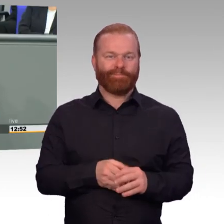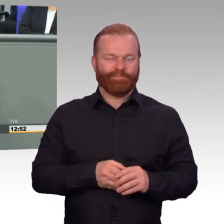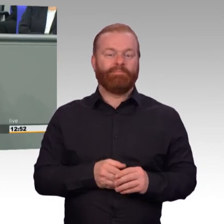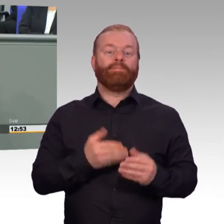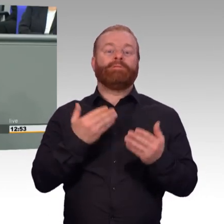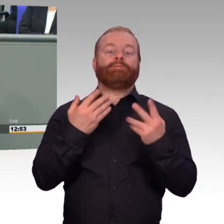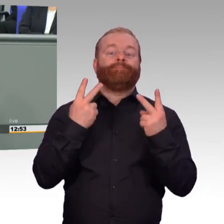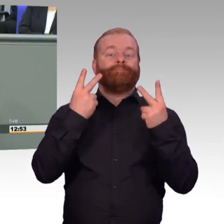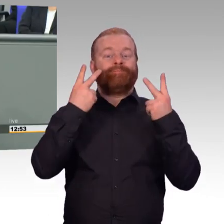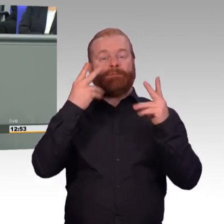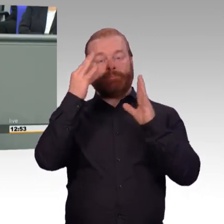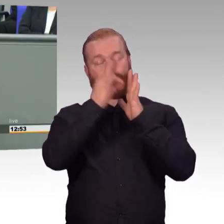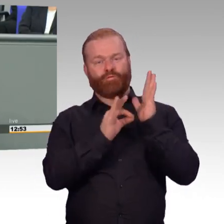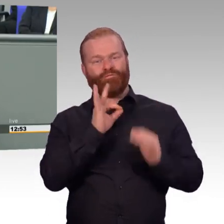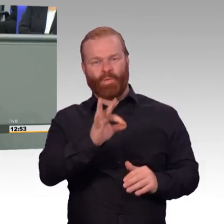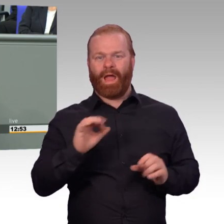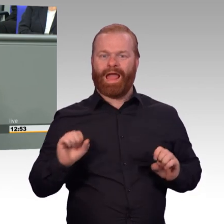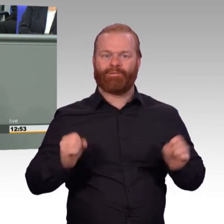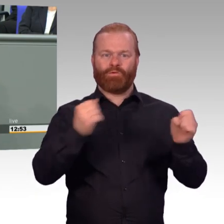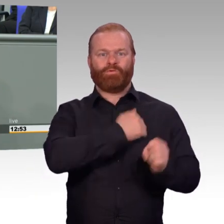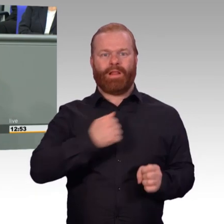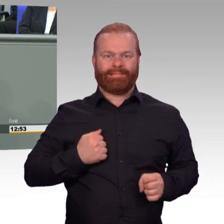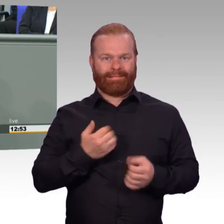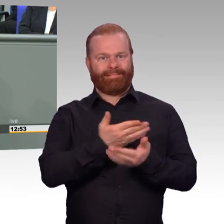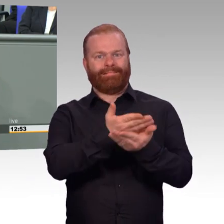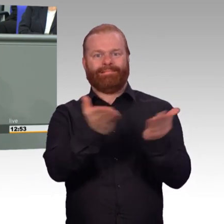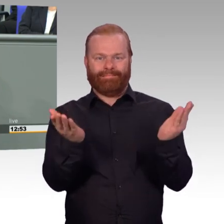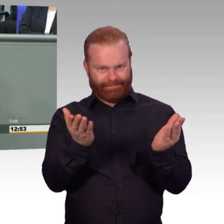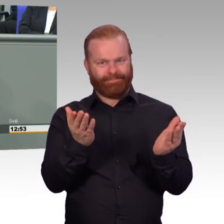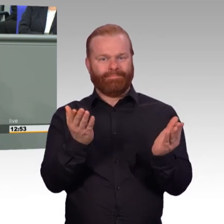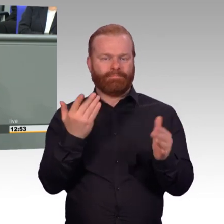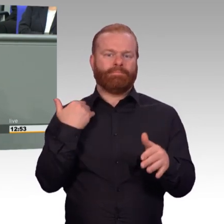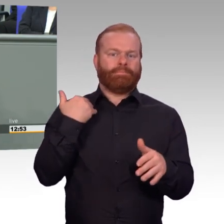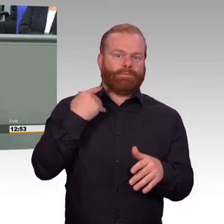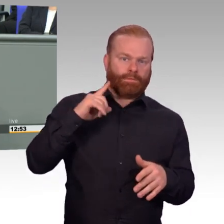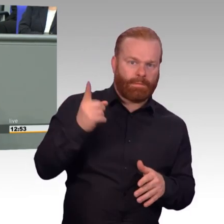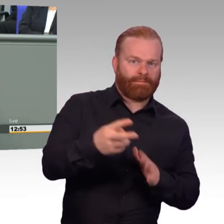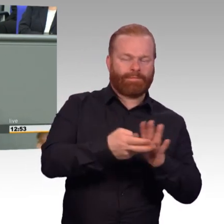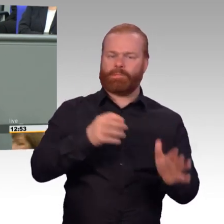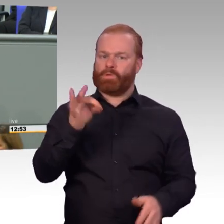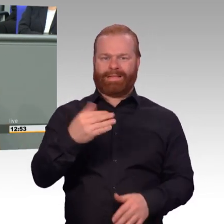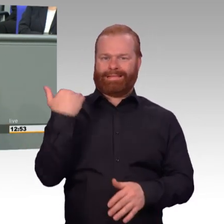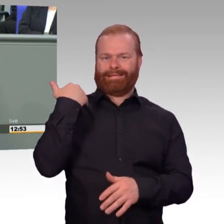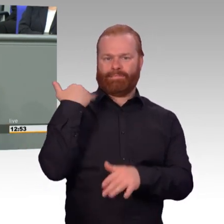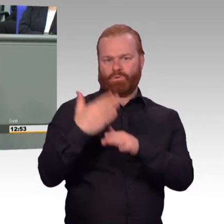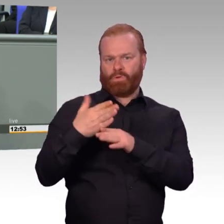Ich verzichte darauf. Aber wenn ich hier schon angesprochen bin, dann will ich auch deutlich erwidern.